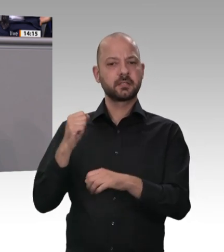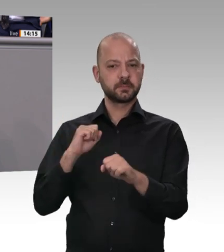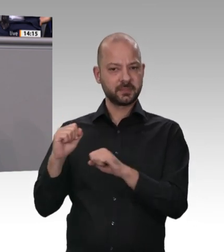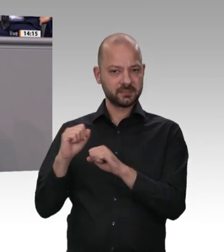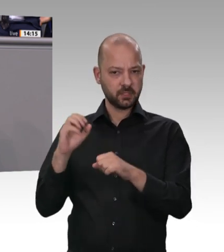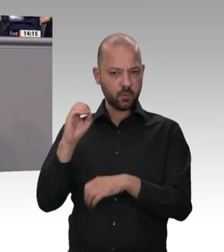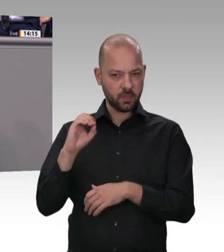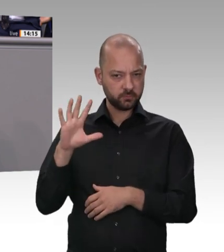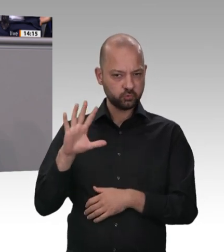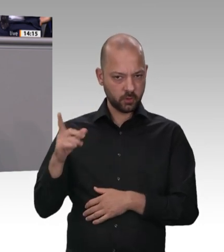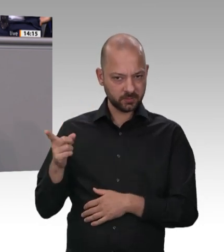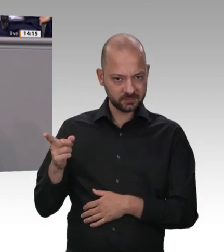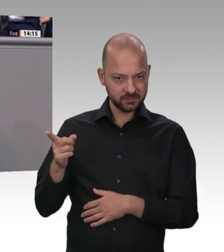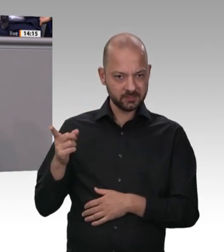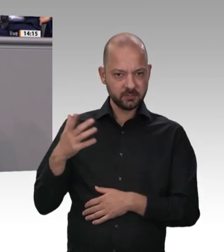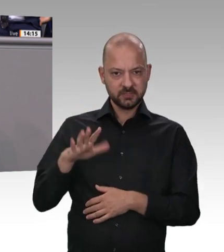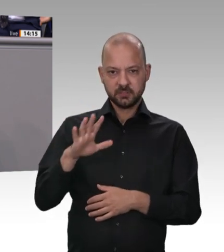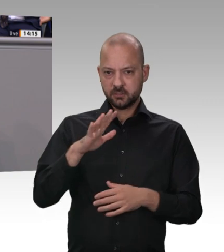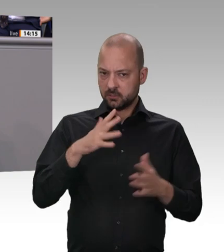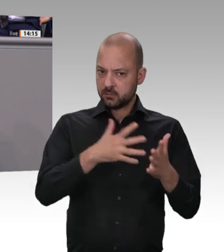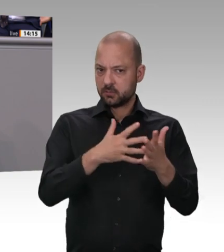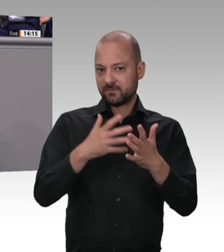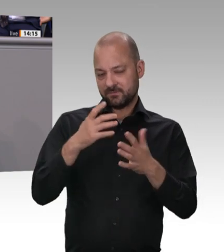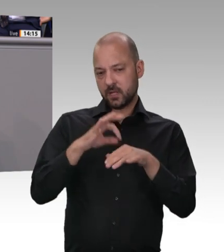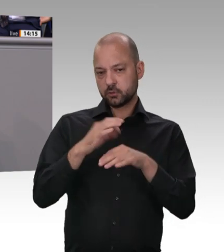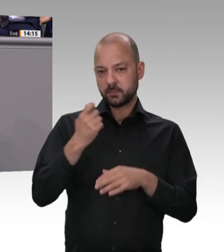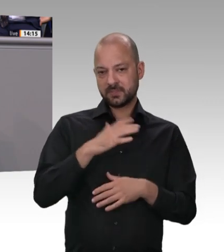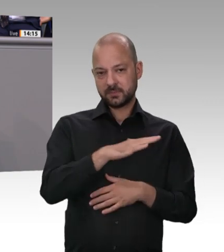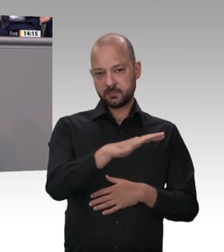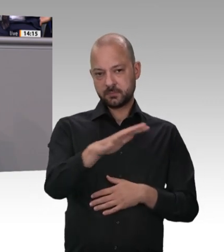Regeln nichts, wenn man nicht auch kontrolliert. Das werden wir tun. Darauf können Sie sich verlassen.